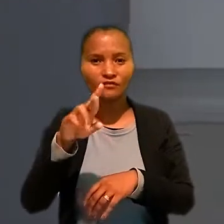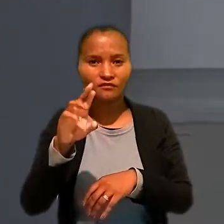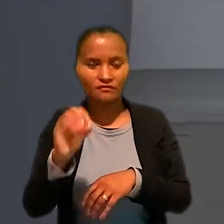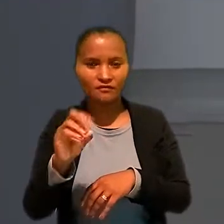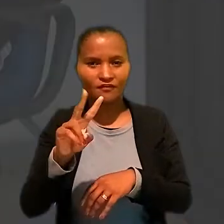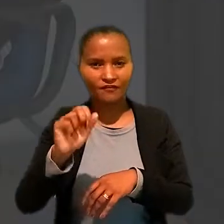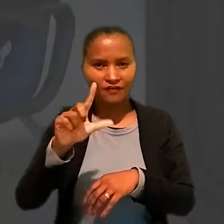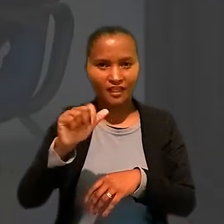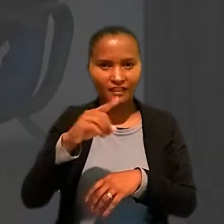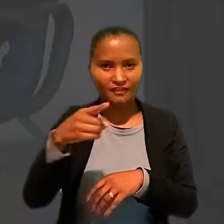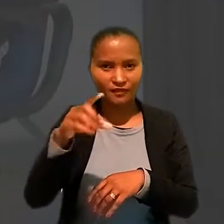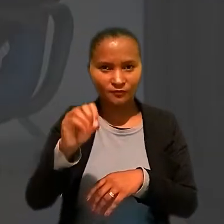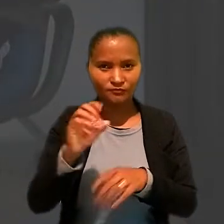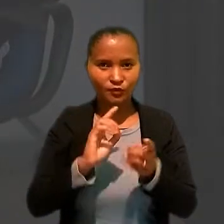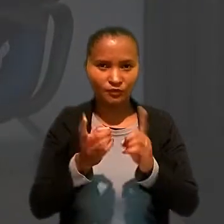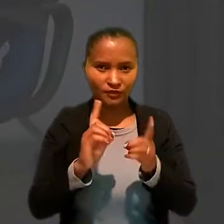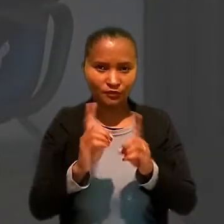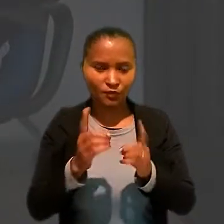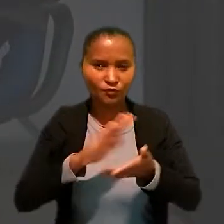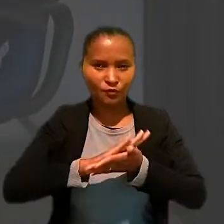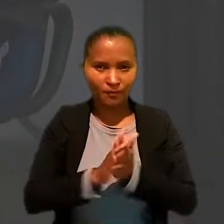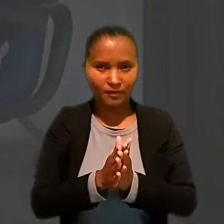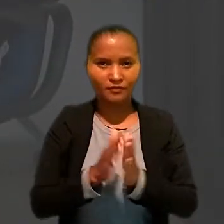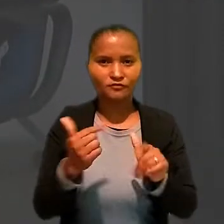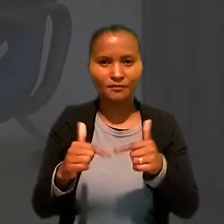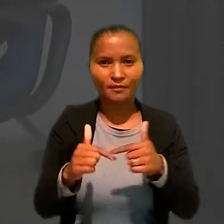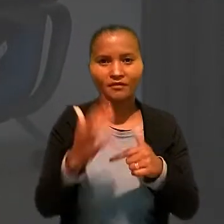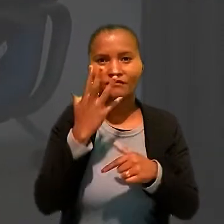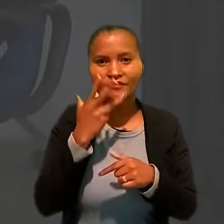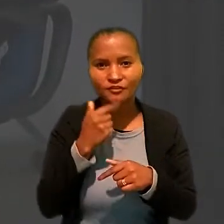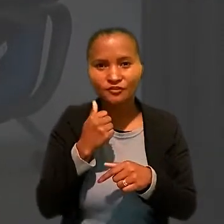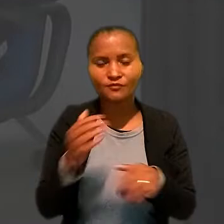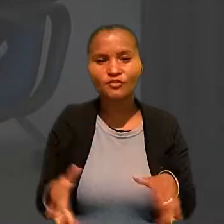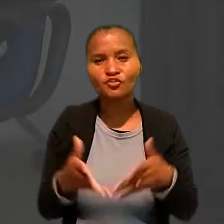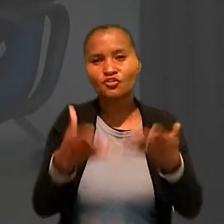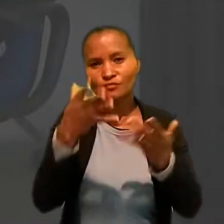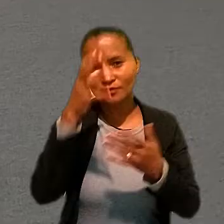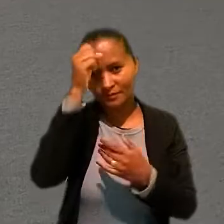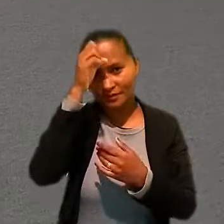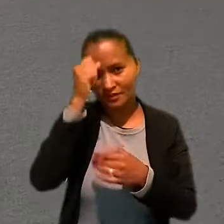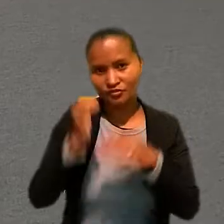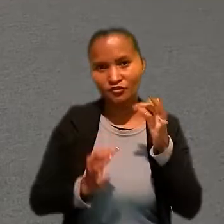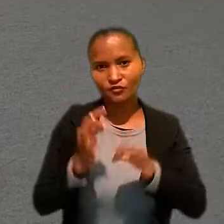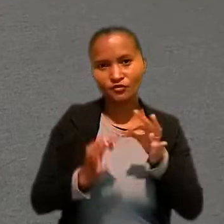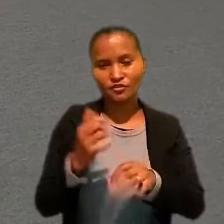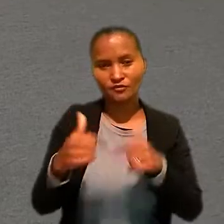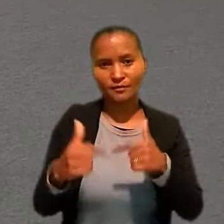coordenador do Programa de Combate ao Trabalho Infantil e de Estímulo à Aprendizagem da Justiça do Trabalho.